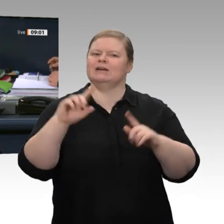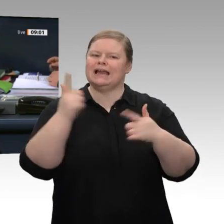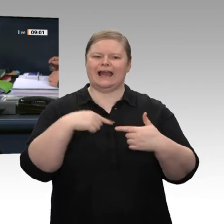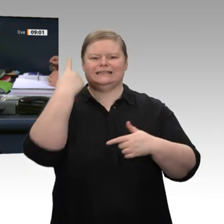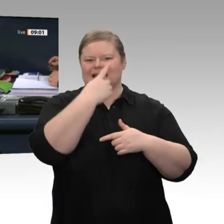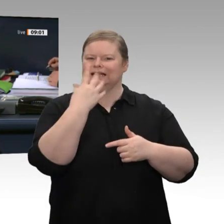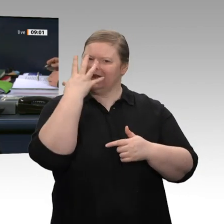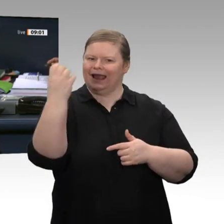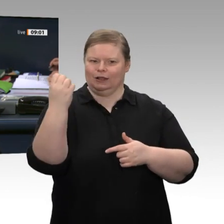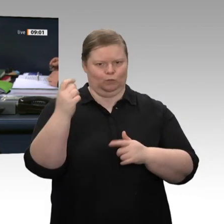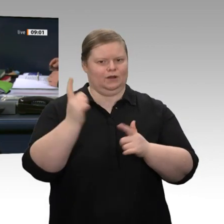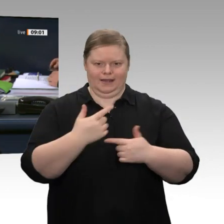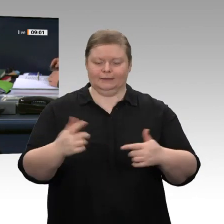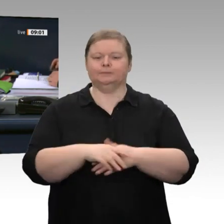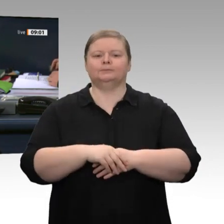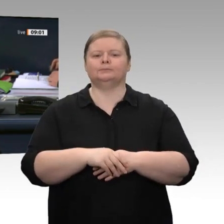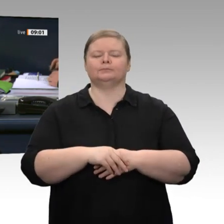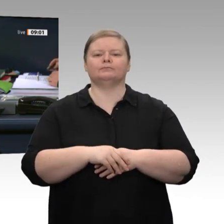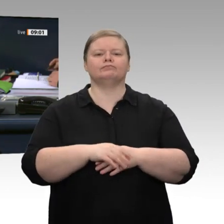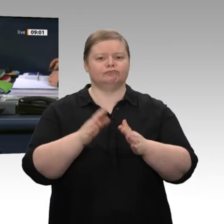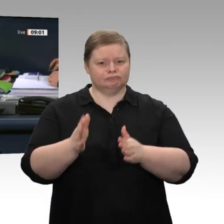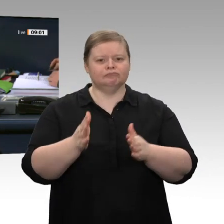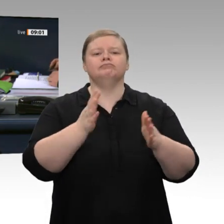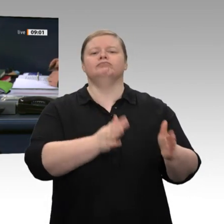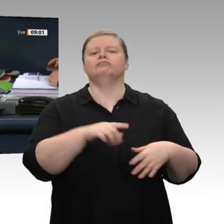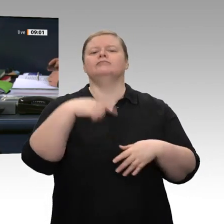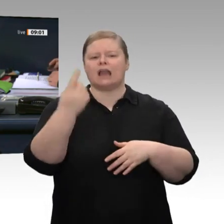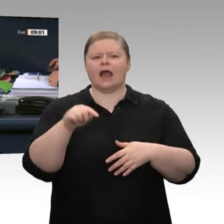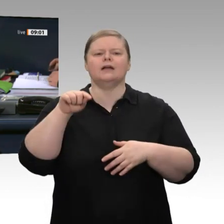erhalten - Kein Einsatz biometrischer Gesichtserkennung in öffentlichen Räumen“ mit einer Debattenzeit